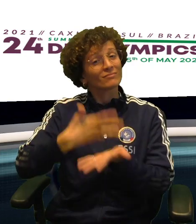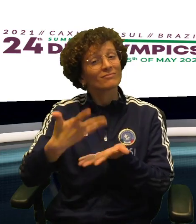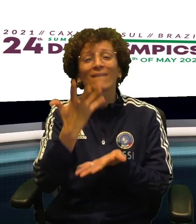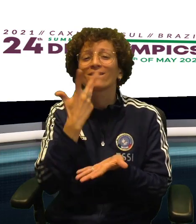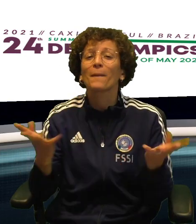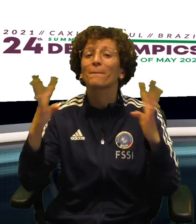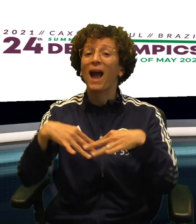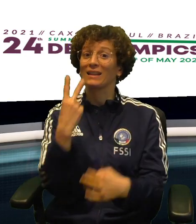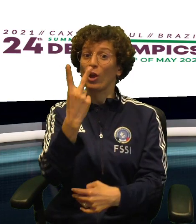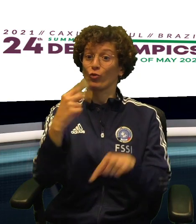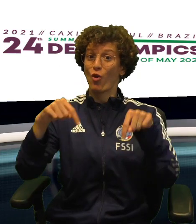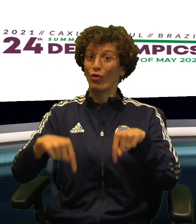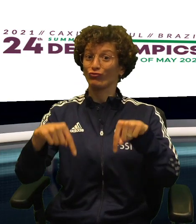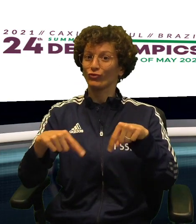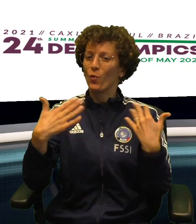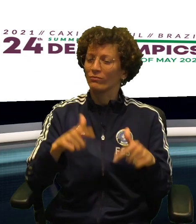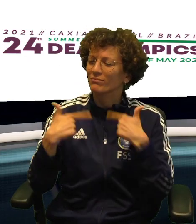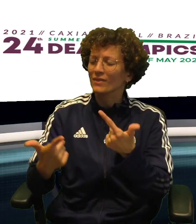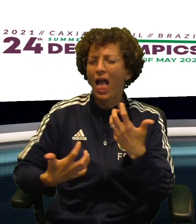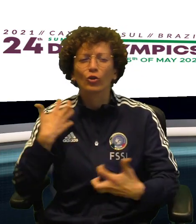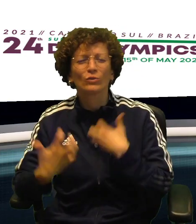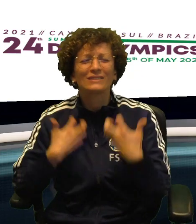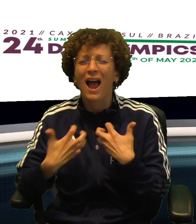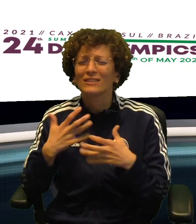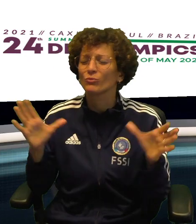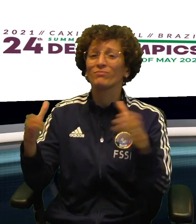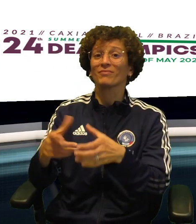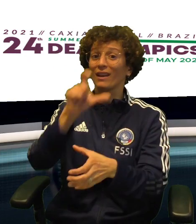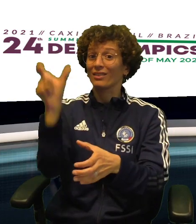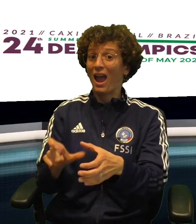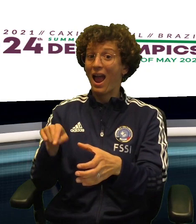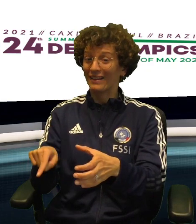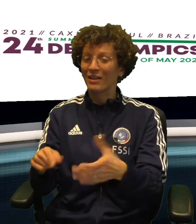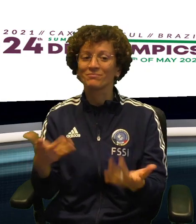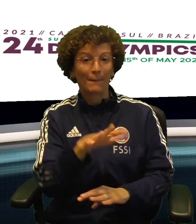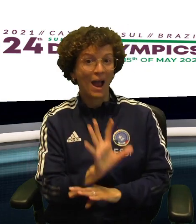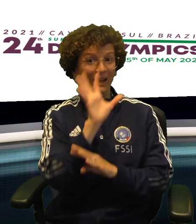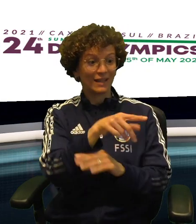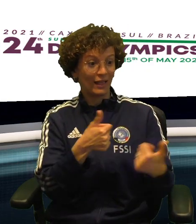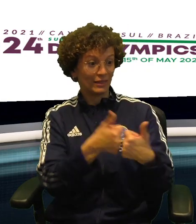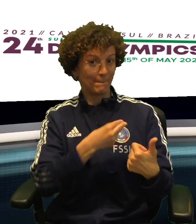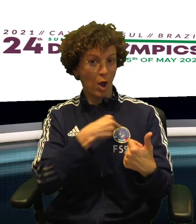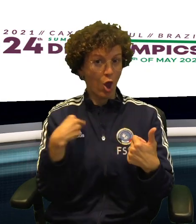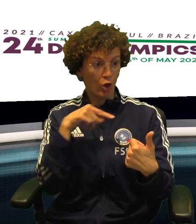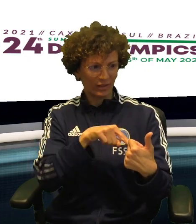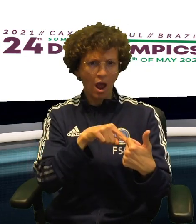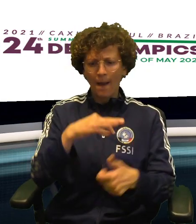VALE LA PENA RACCONTARE UN PO' I DUE MATCH CHE HANNO REGALATO TANTO ENTUSIASMO A CASA ITALIA OGGI